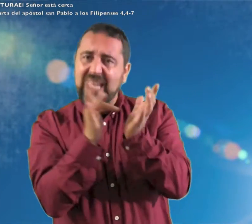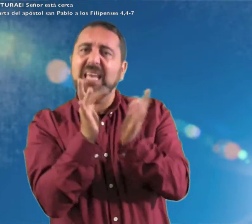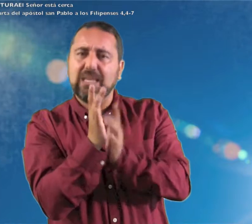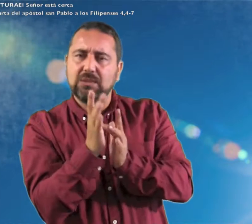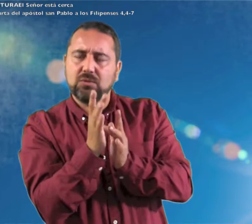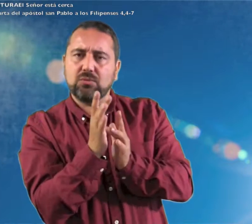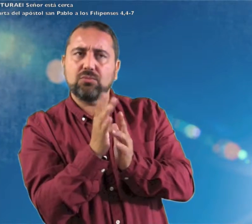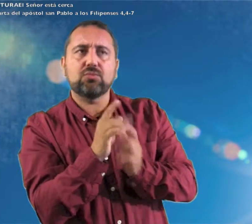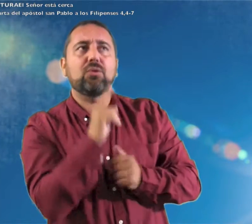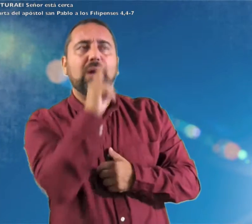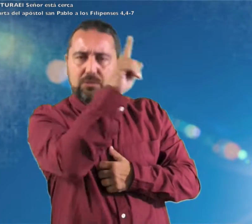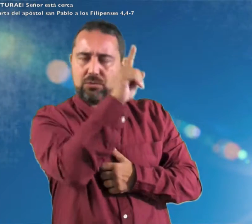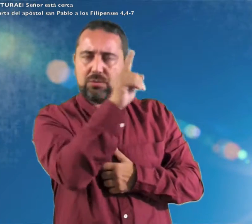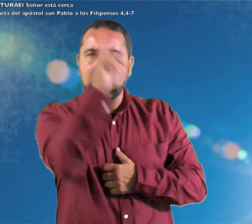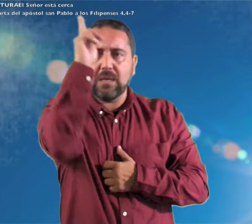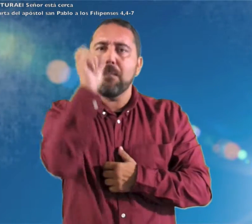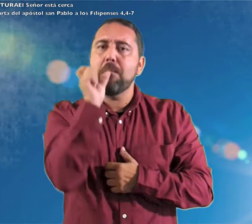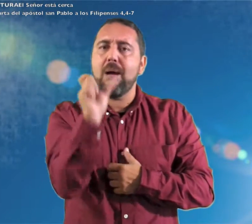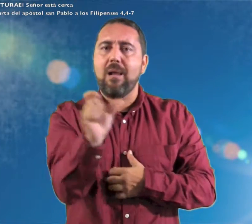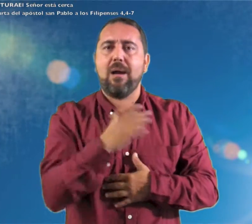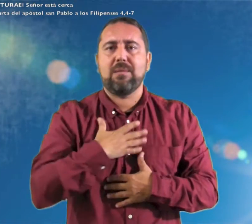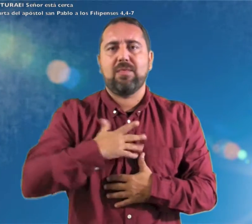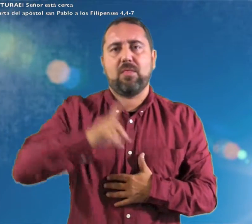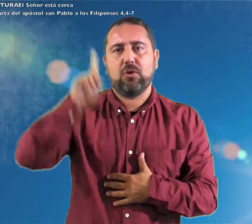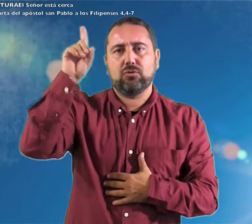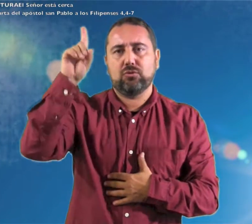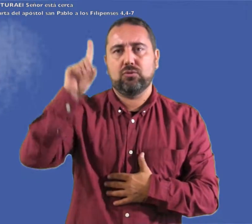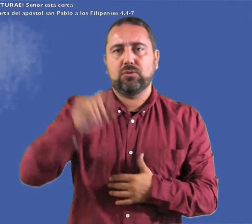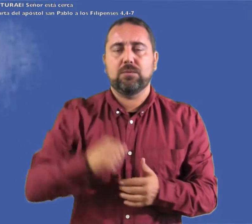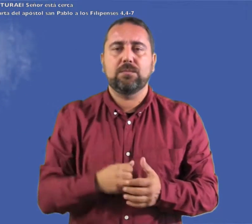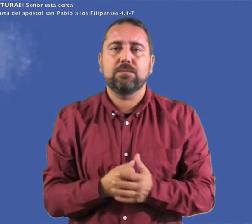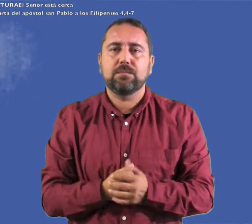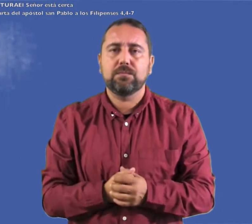en Cristo Jesús Palabra de Dios.